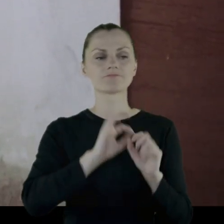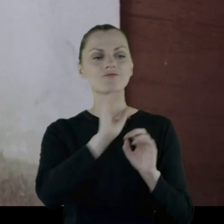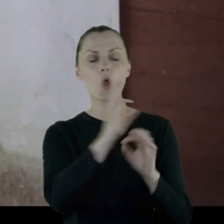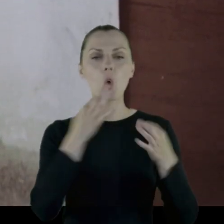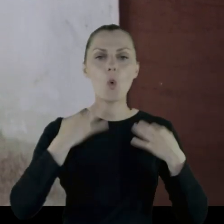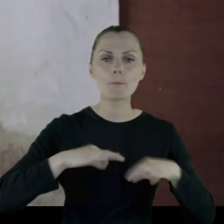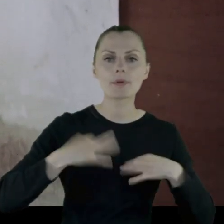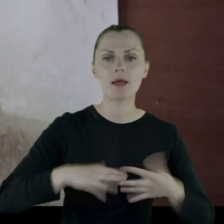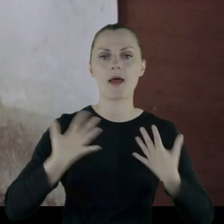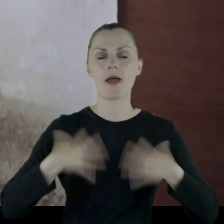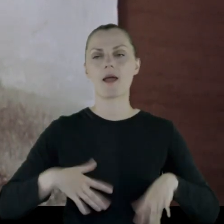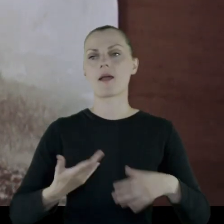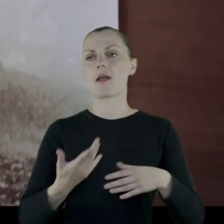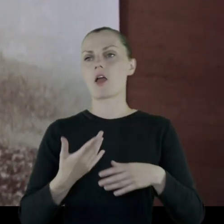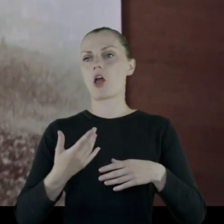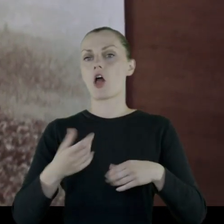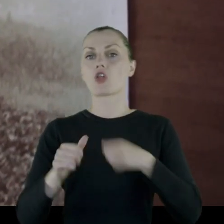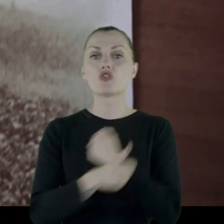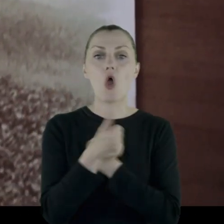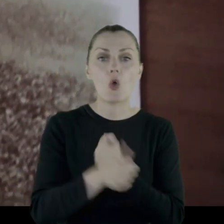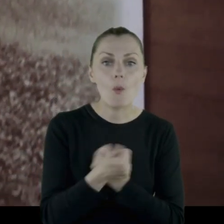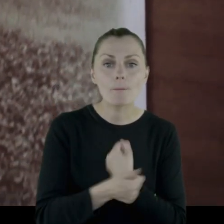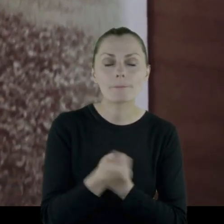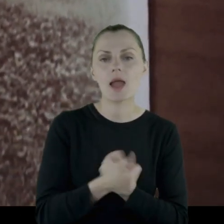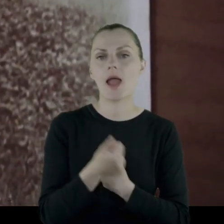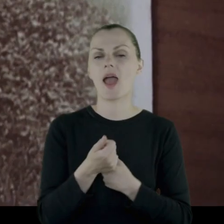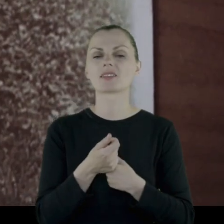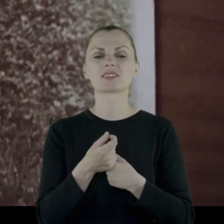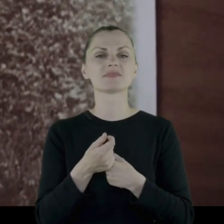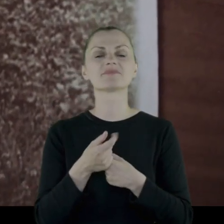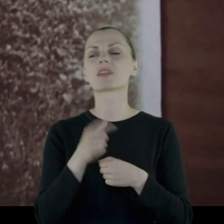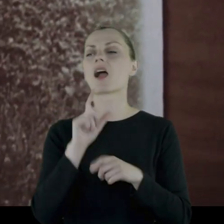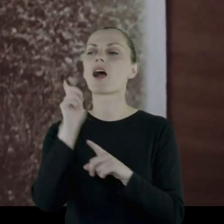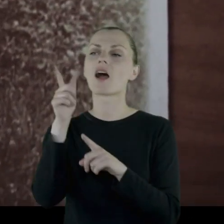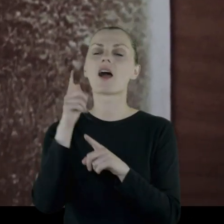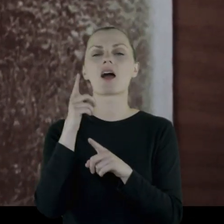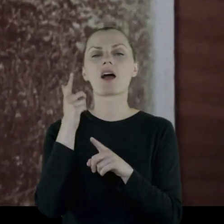jego ubrania, dokumenty jako "nikomu niepotrzebne i zjedzone przez mole"